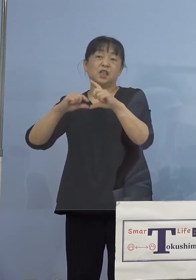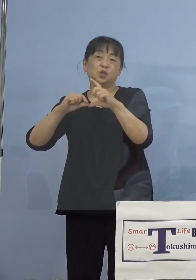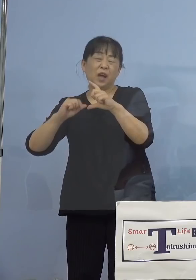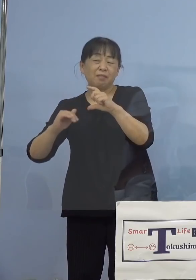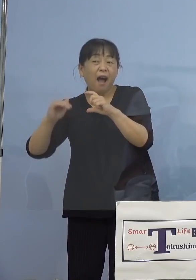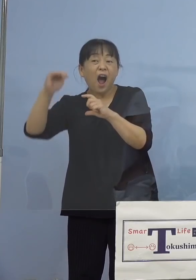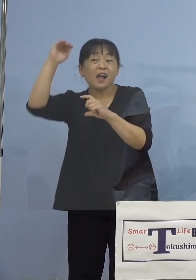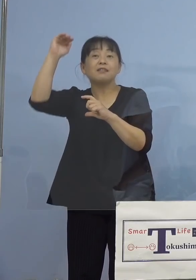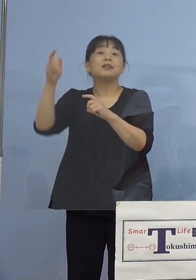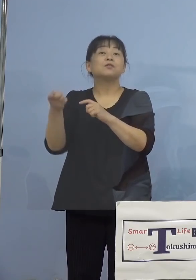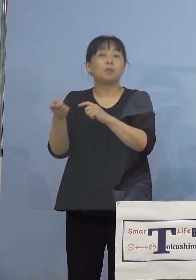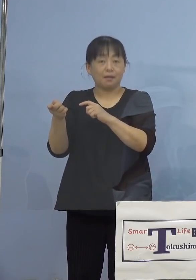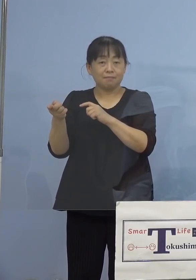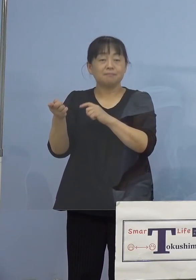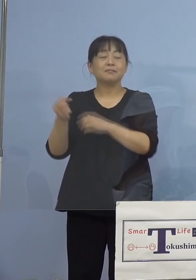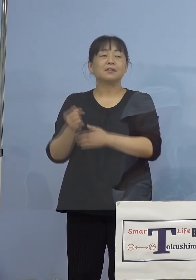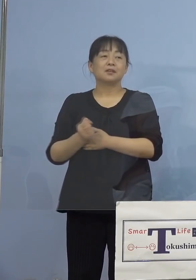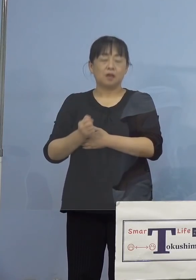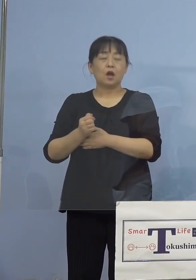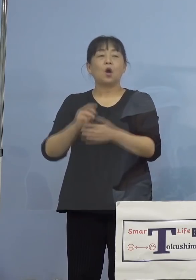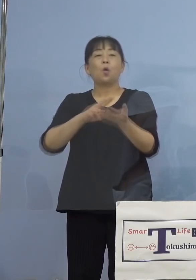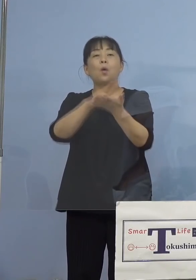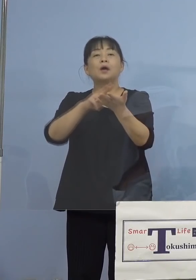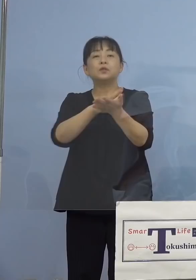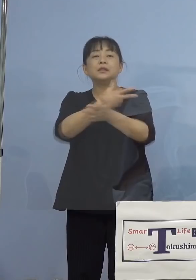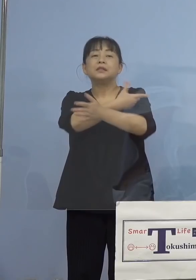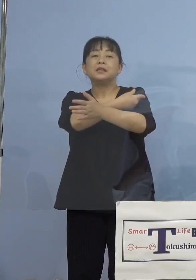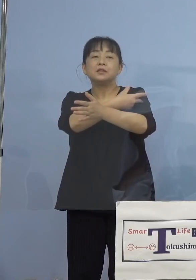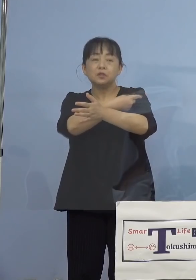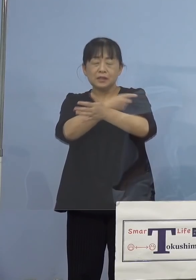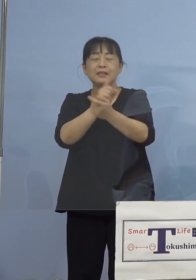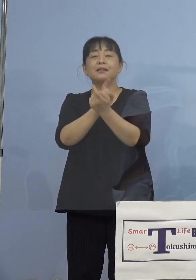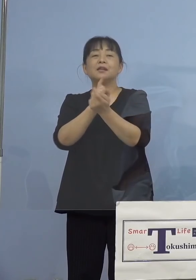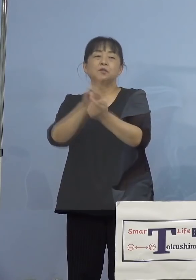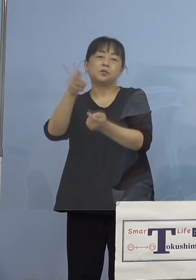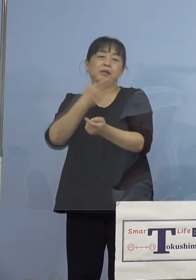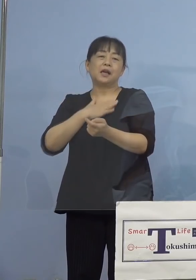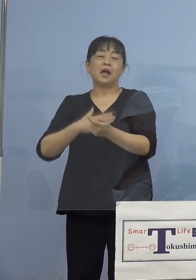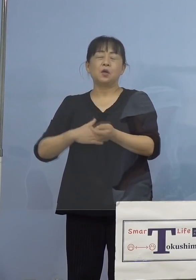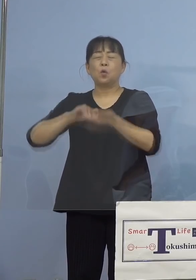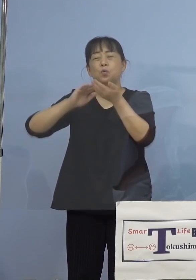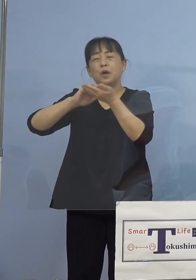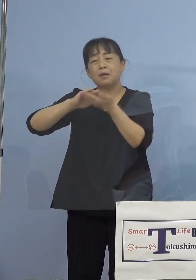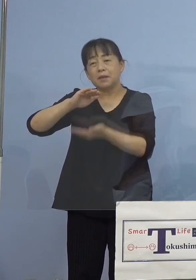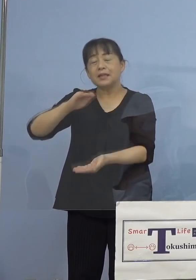ワクチン接種理解を深めていただき 接種を前向きにお考えを